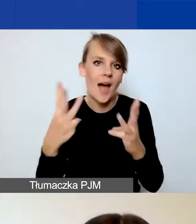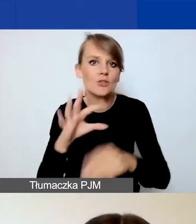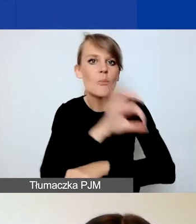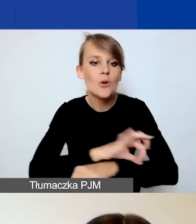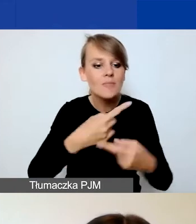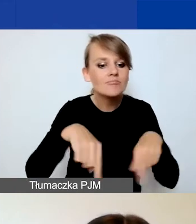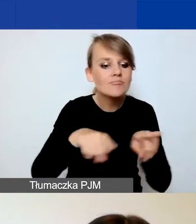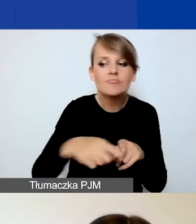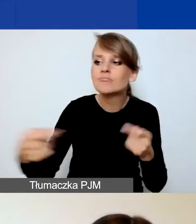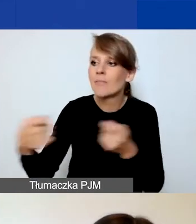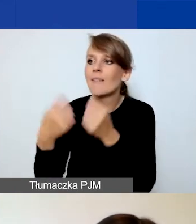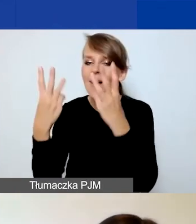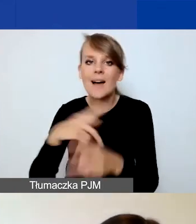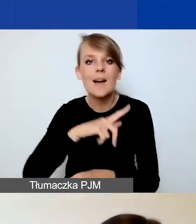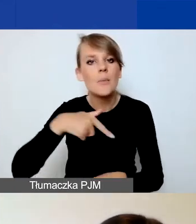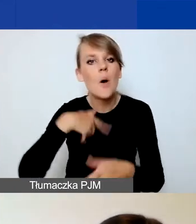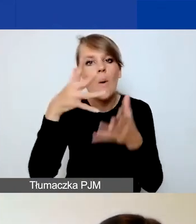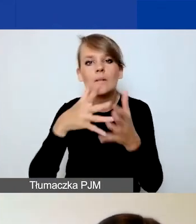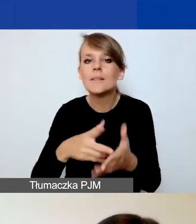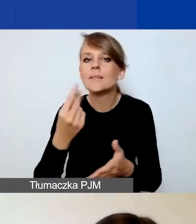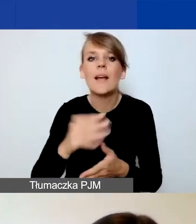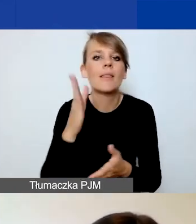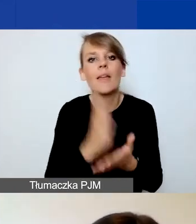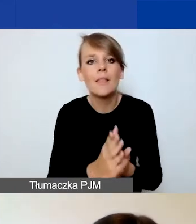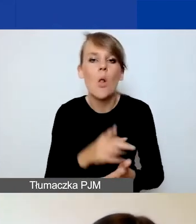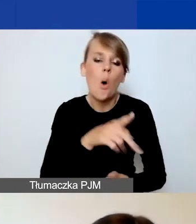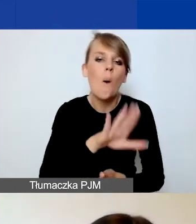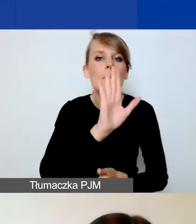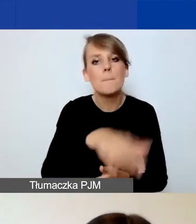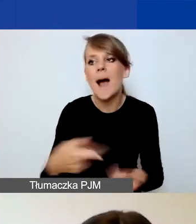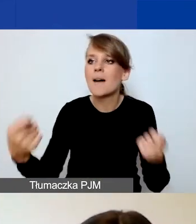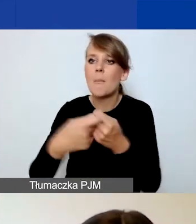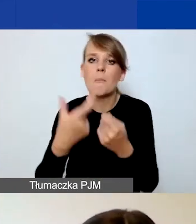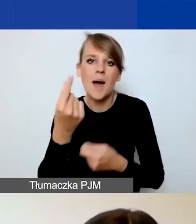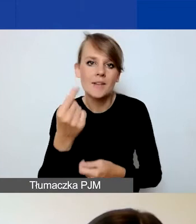W związku z tym oceniamy nie tylko sam fakt zawiązania partnerstwa, ale też jego jakość.